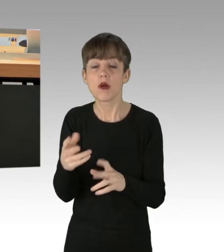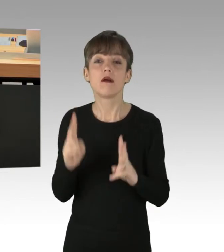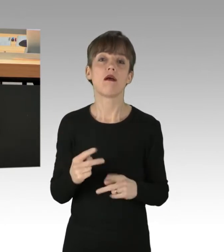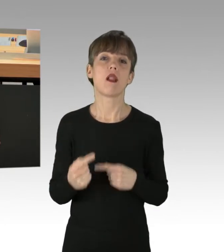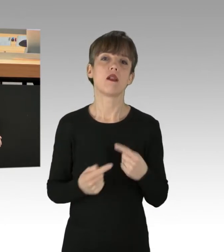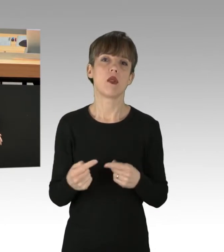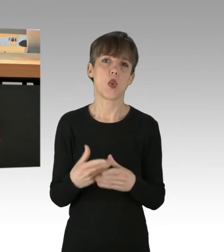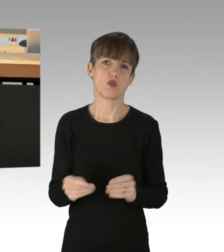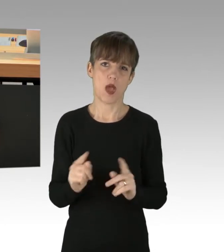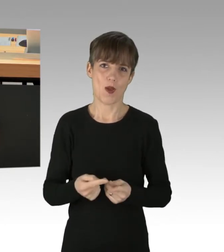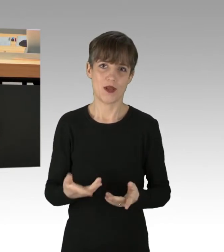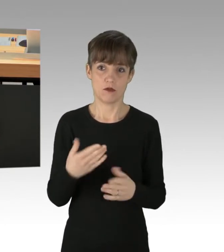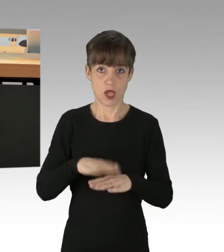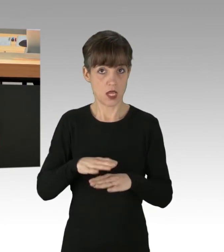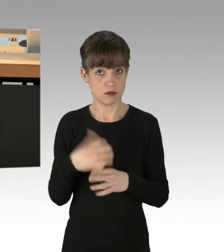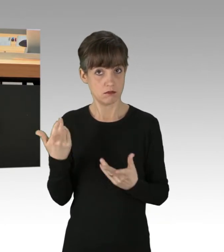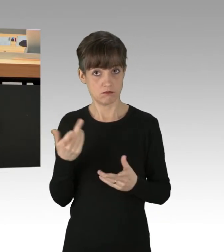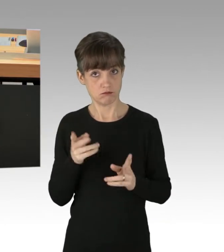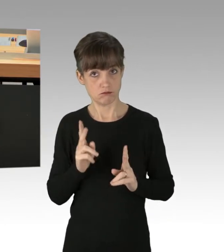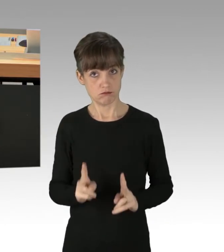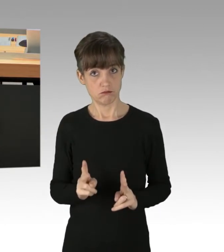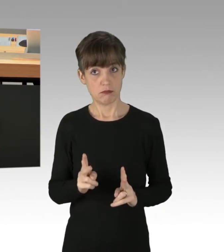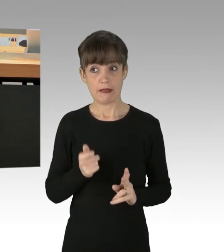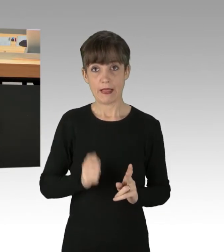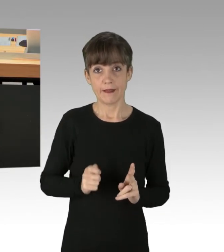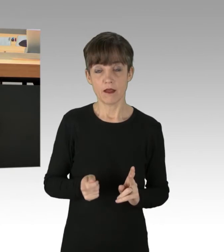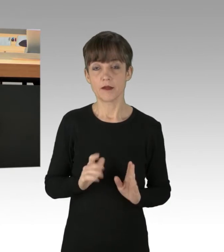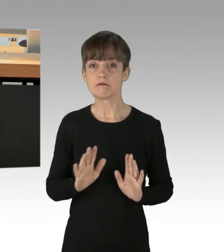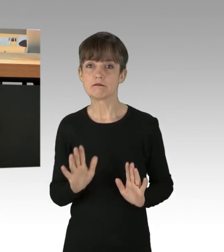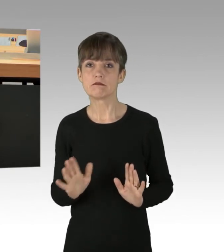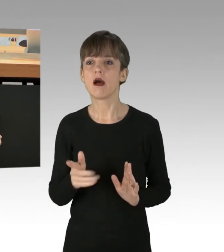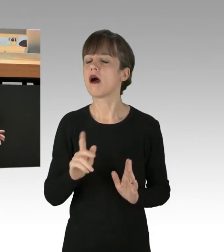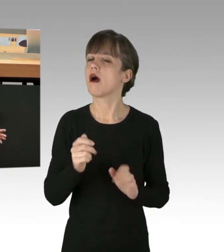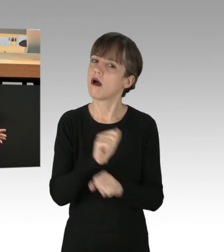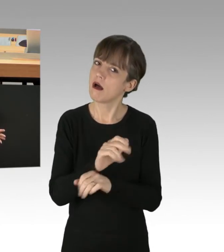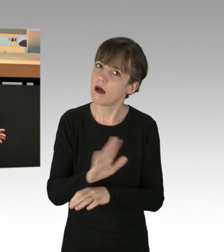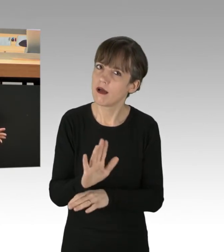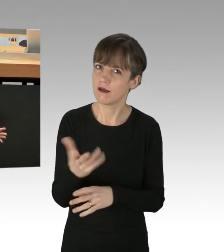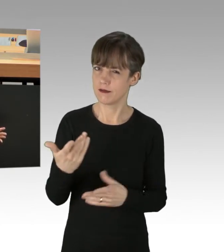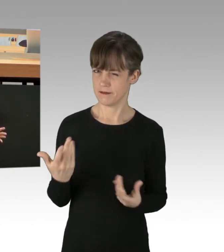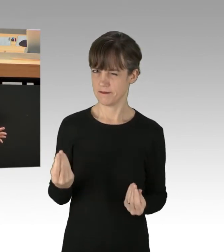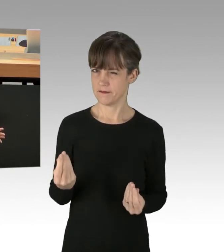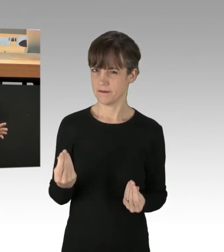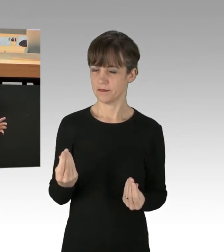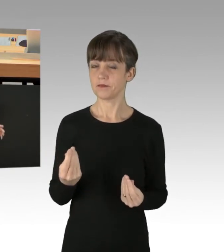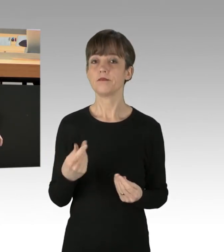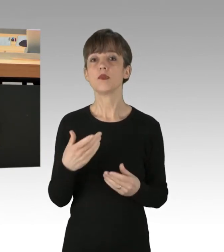Und diese wird anscheinend auch nur spärlich durch die Richter genehmigt. Und eine weitere Straftat oder mehrere Straftaten